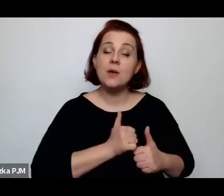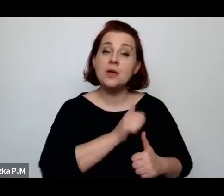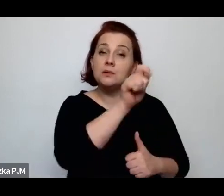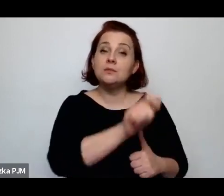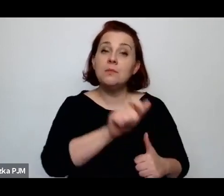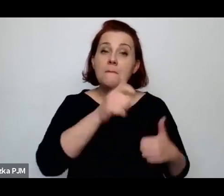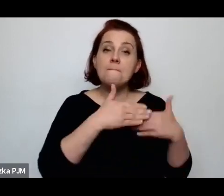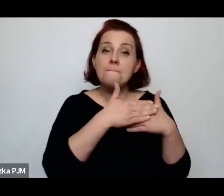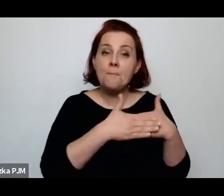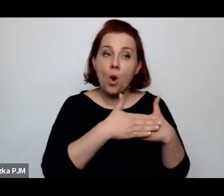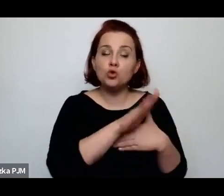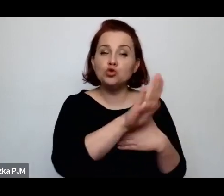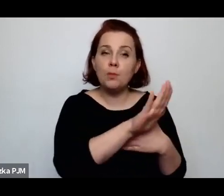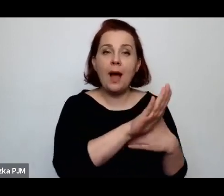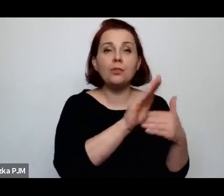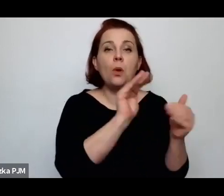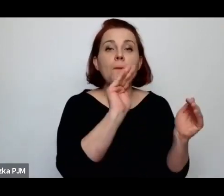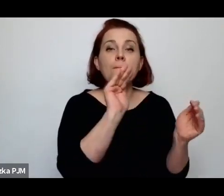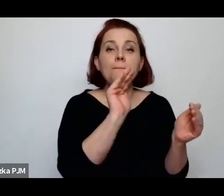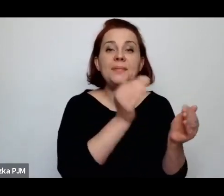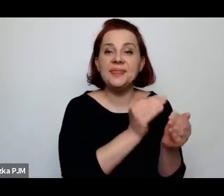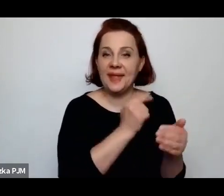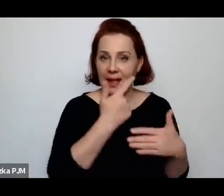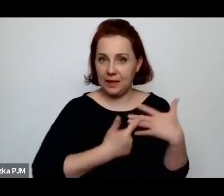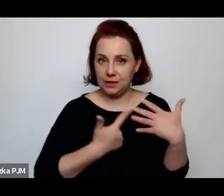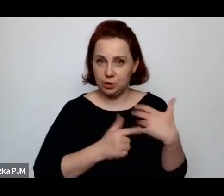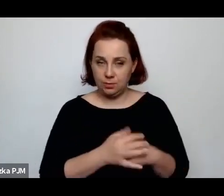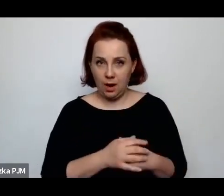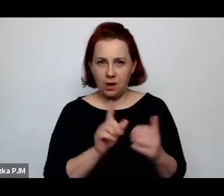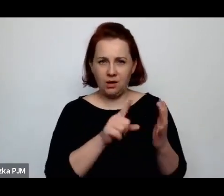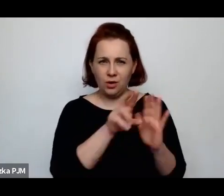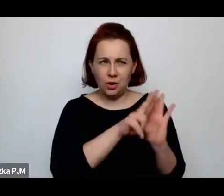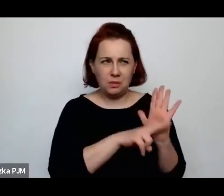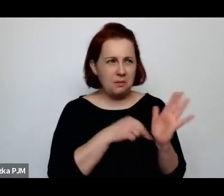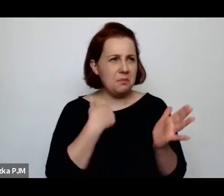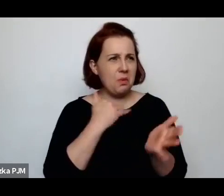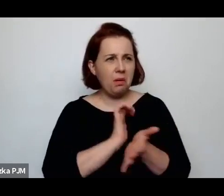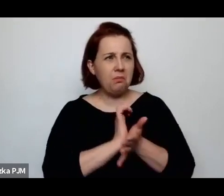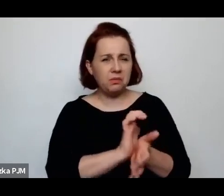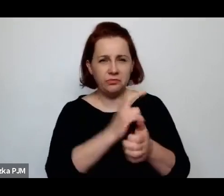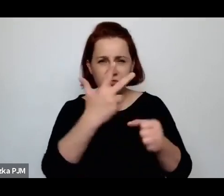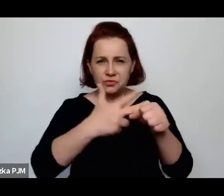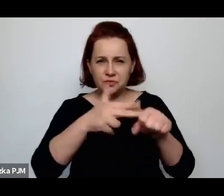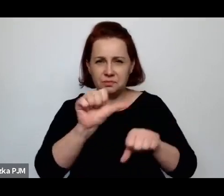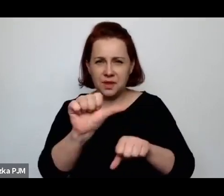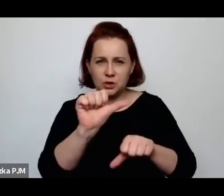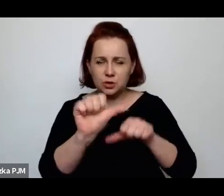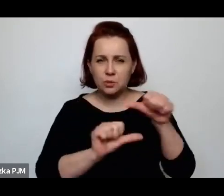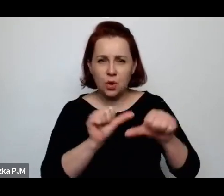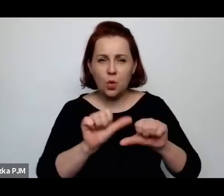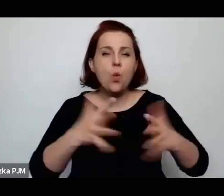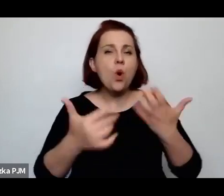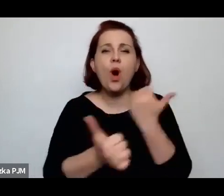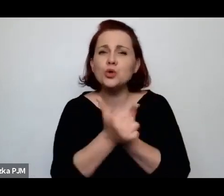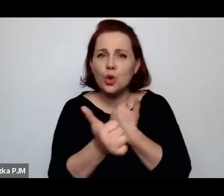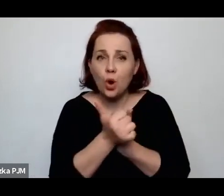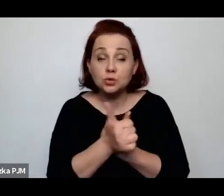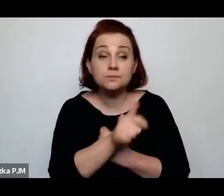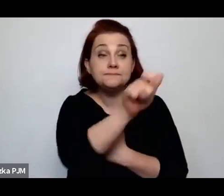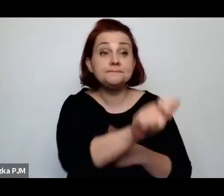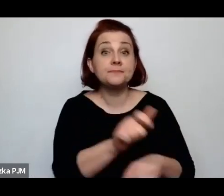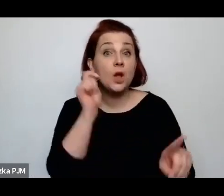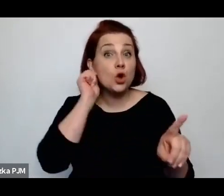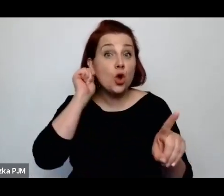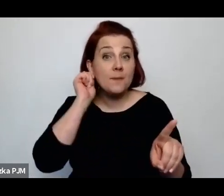To rozporządzenie ukazało się w 31 roku – chodziło o to, żeby kobiety, żeby kobity które pracowały jako